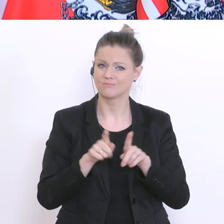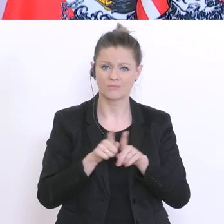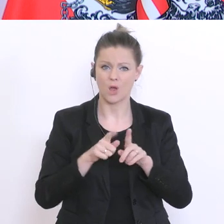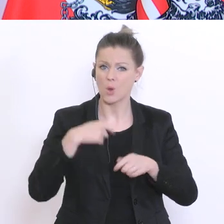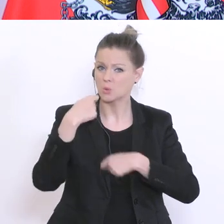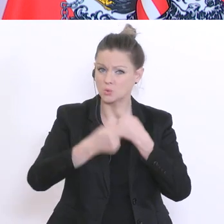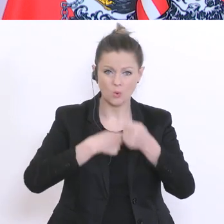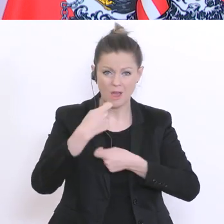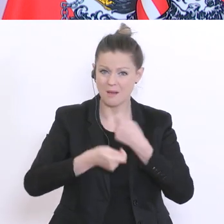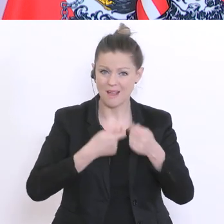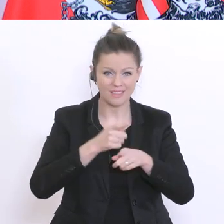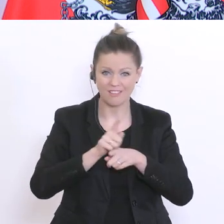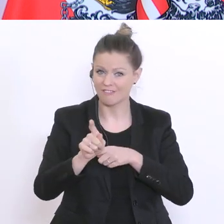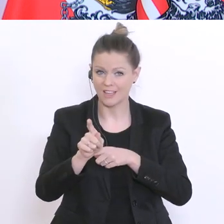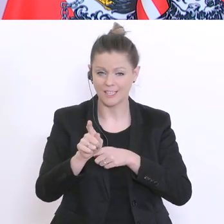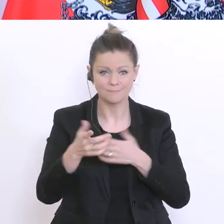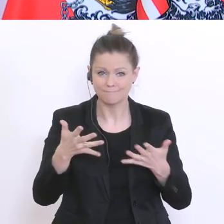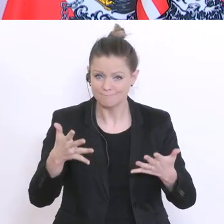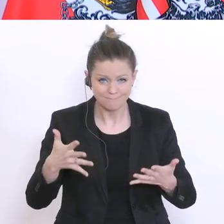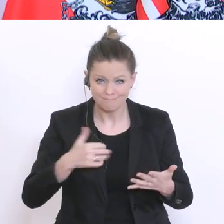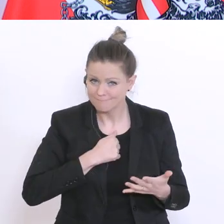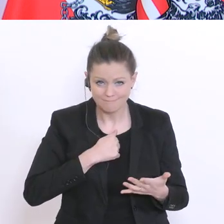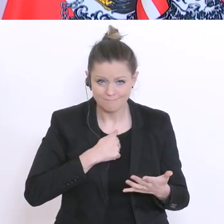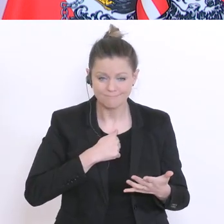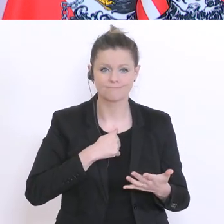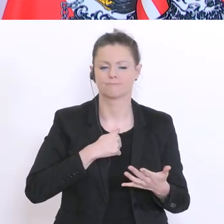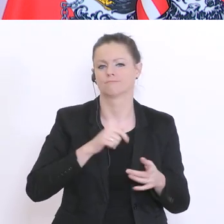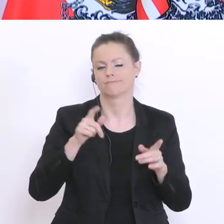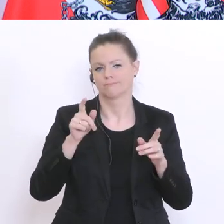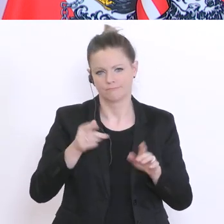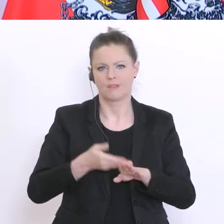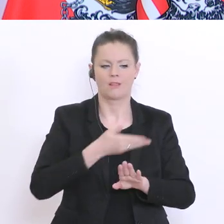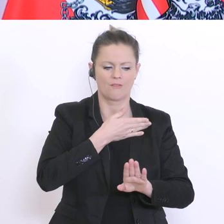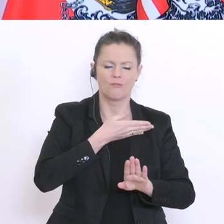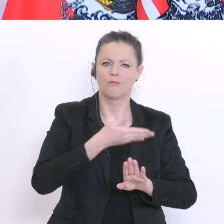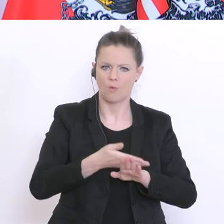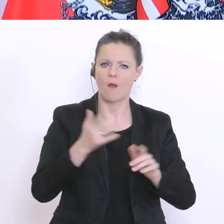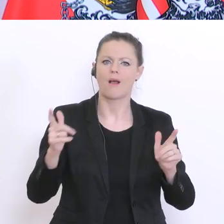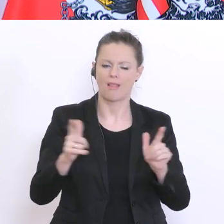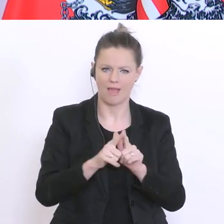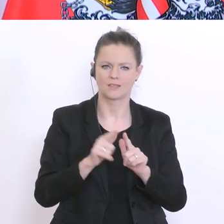mehr ausgeht, dann werden eben jene Leistungen herangezogen, die bis dato vorhanden sind. Das